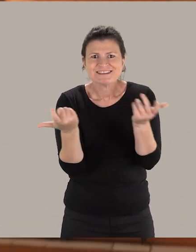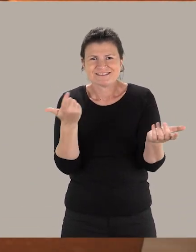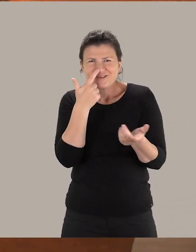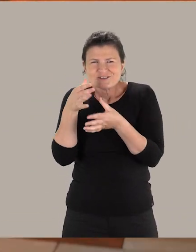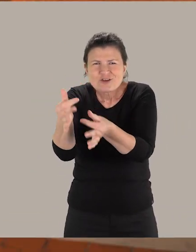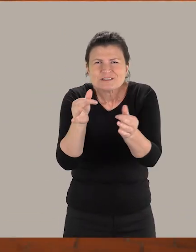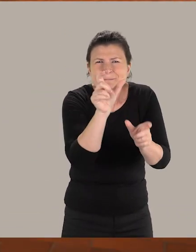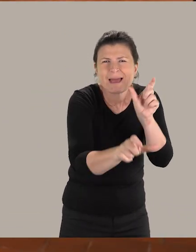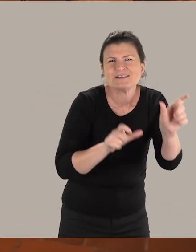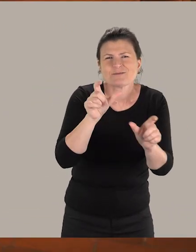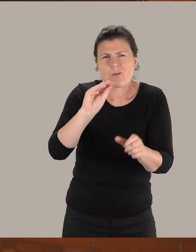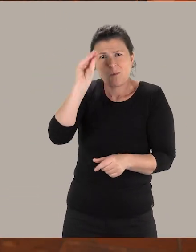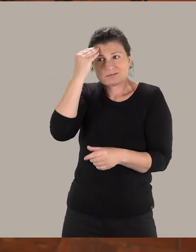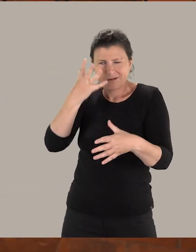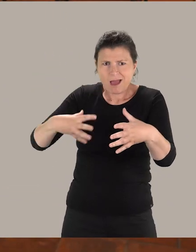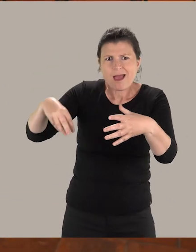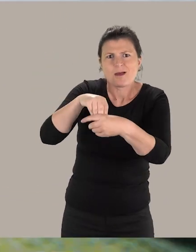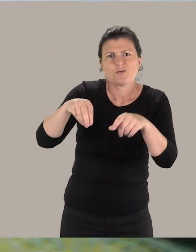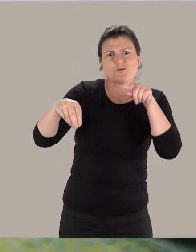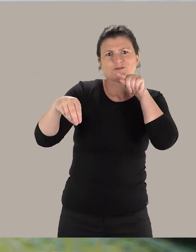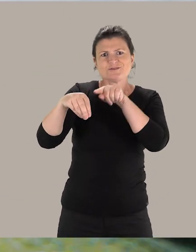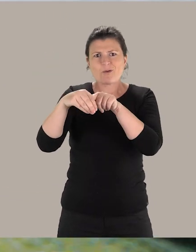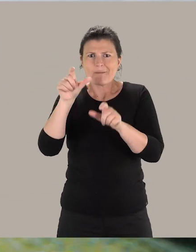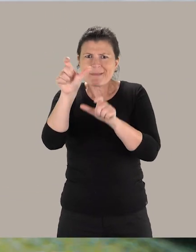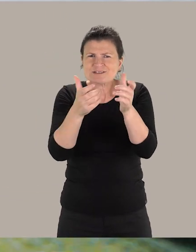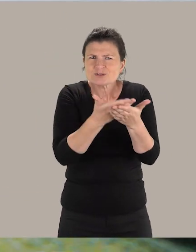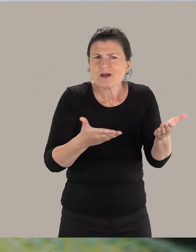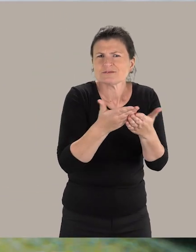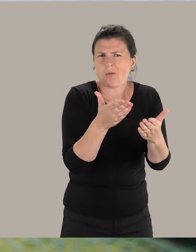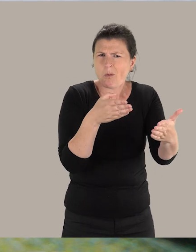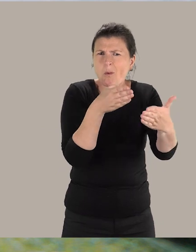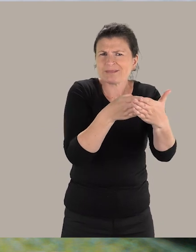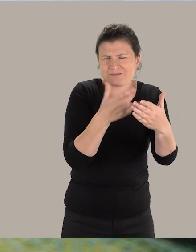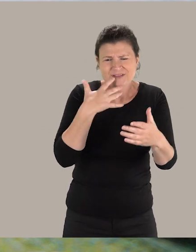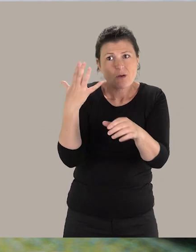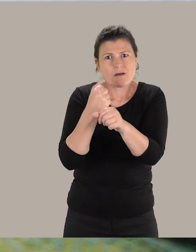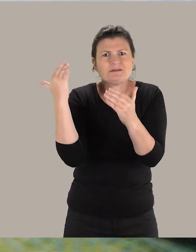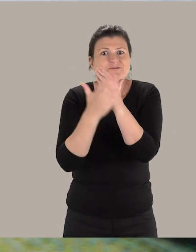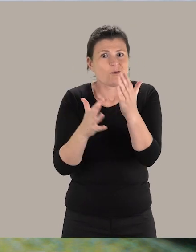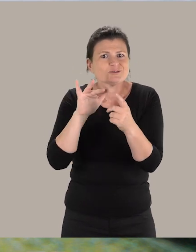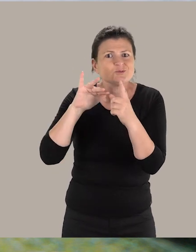On sensibilise les personnes. On fait prendre conscience que l'inclusion des personnes en situation de handicap, c'est véritablement un enjeu de société.